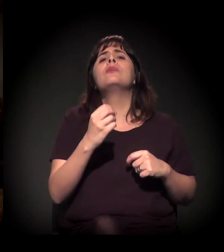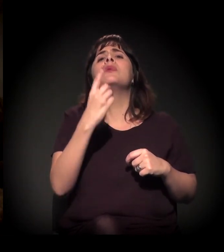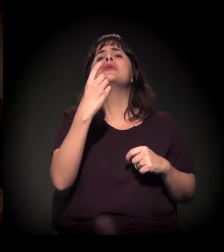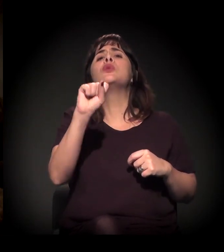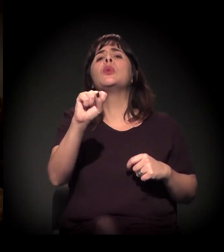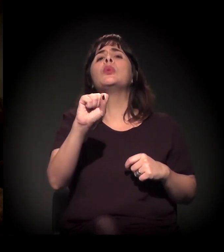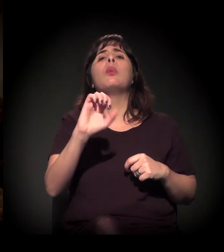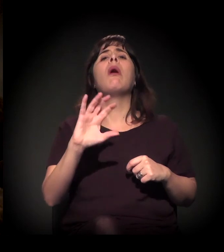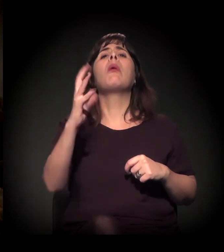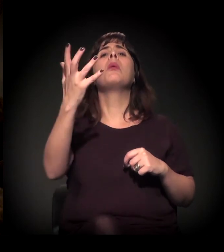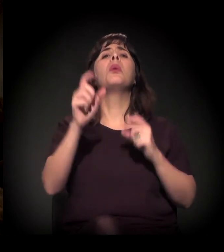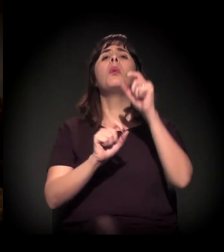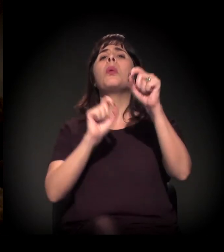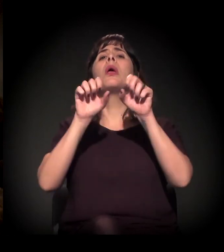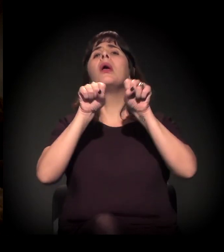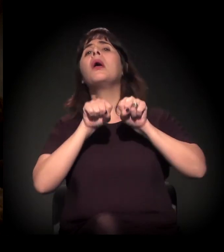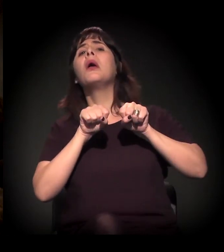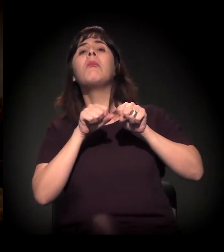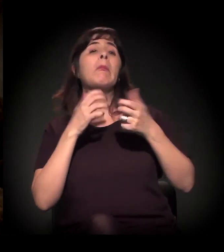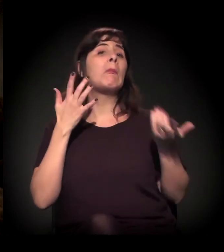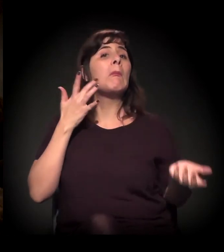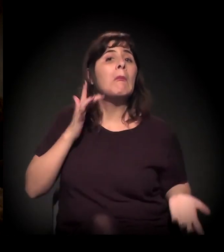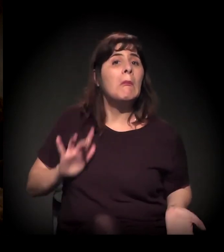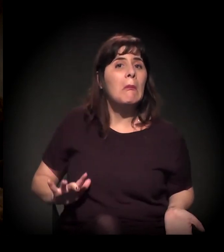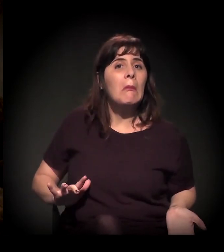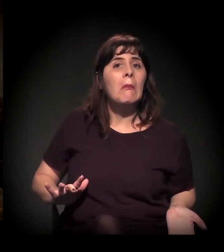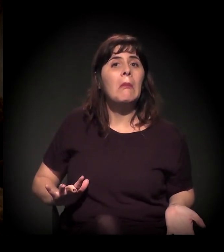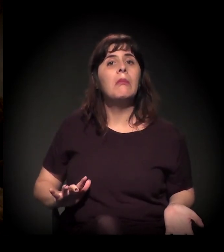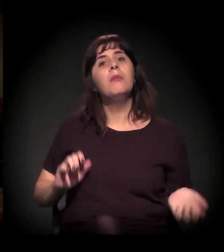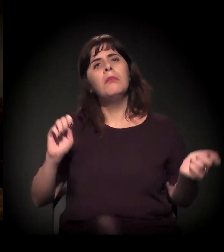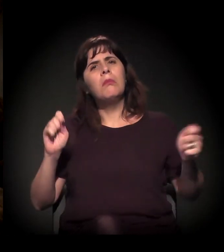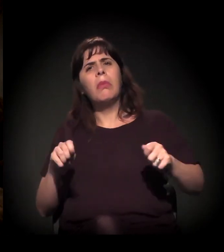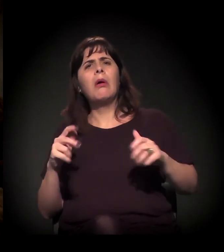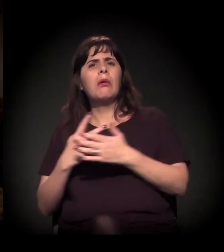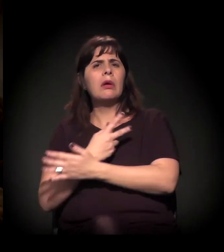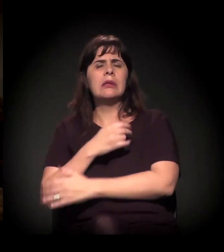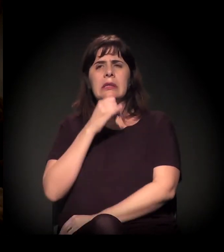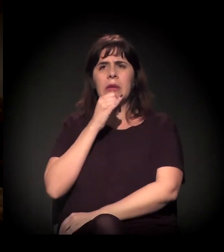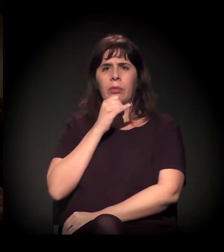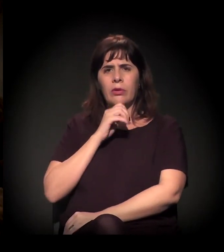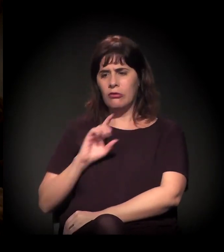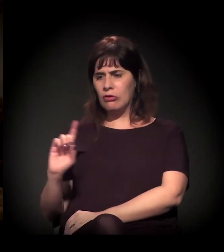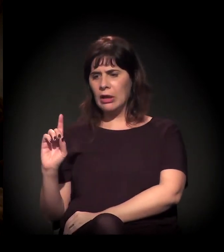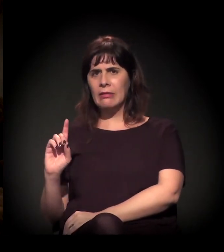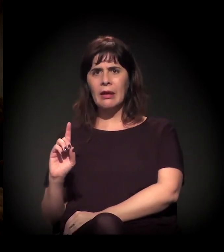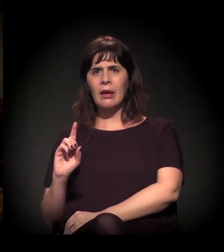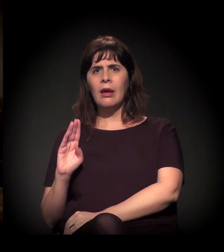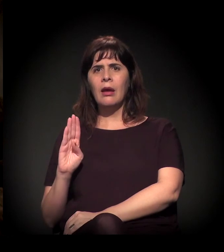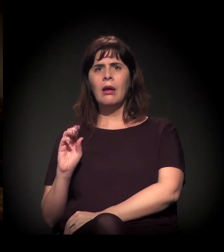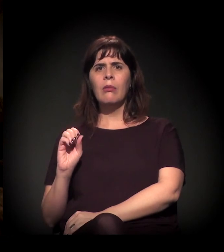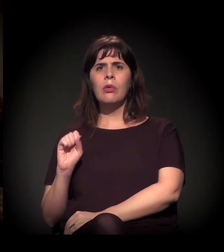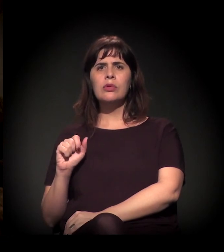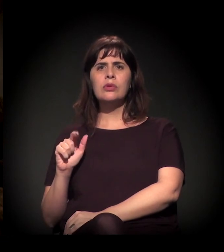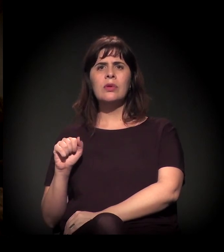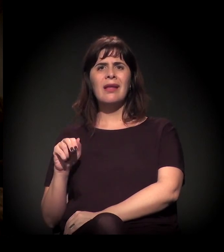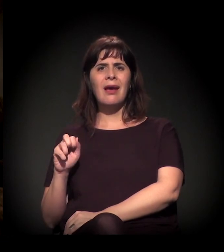por exemplo, porque pode ser que surja uma coisa da direita... Sei lá, tipo Bolsonaro, e outra coisa mais, um salvador da pátria.